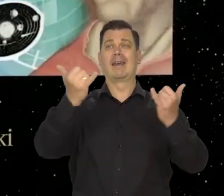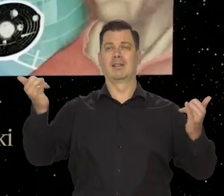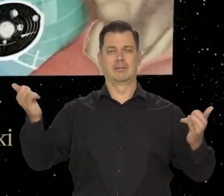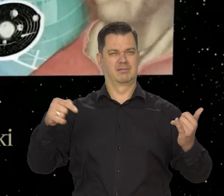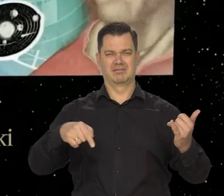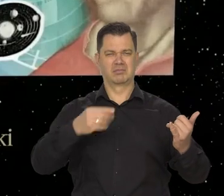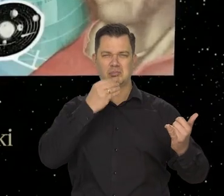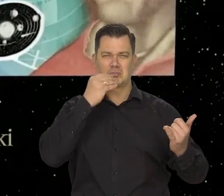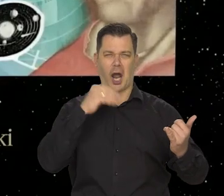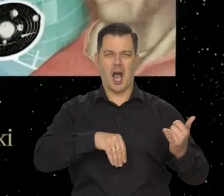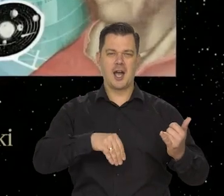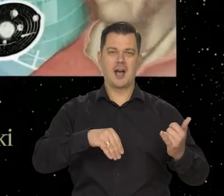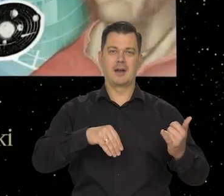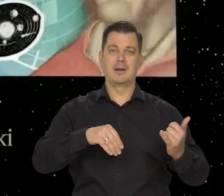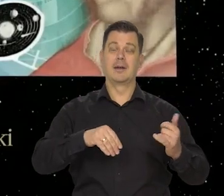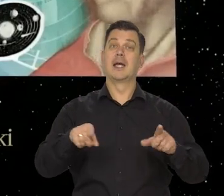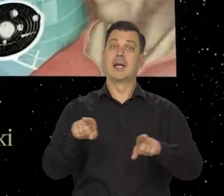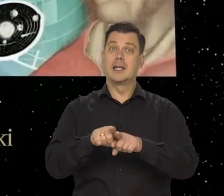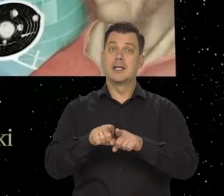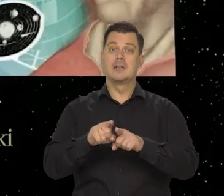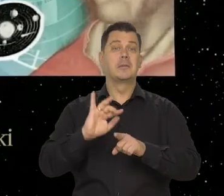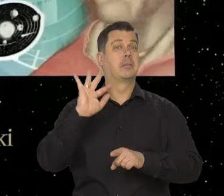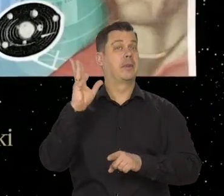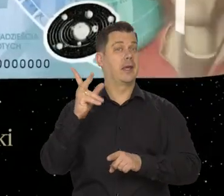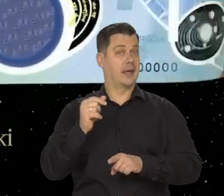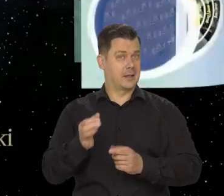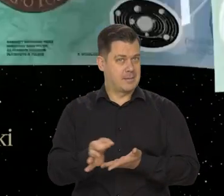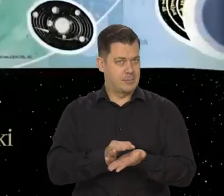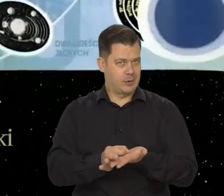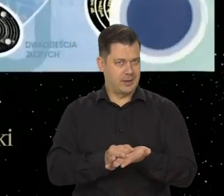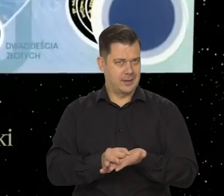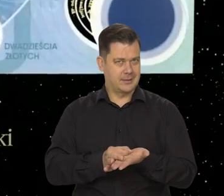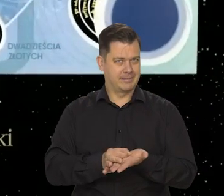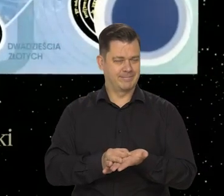Jest, też proszę państwa piękna moneta